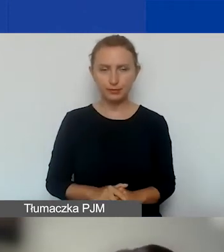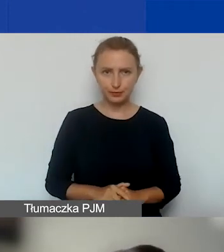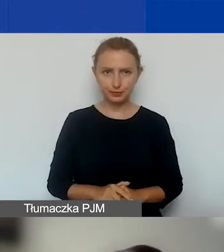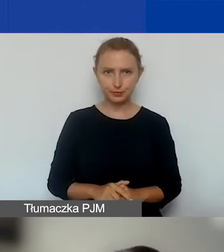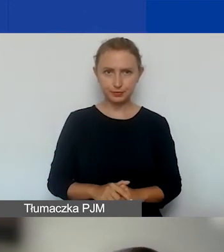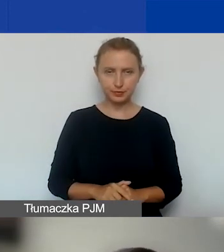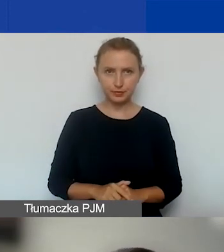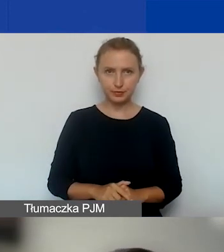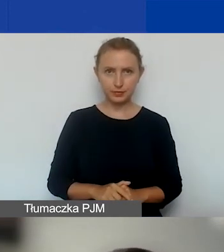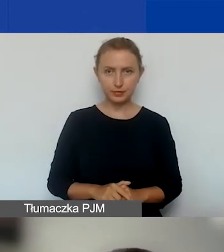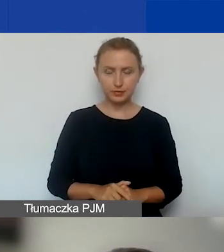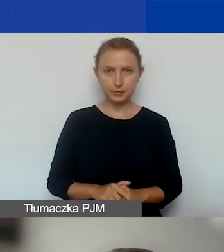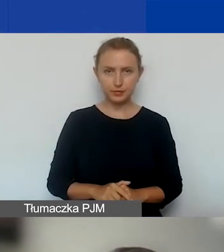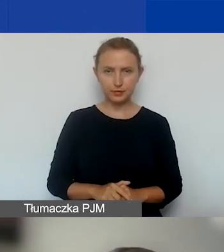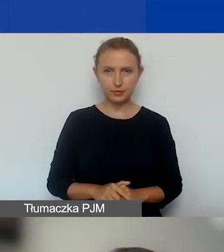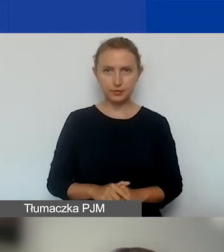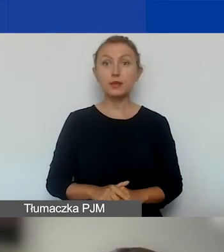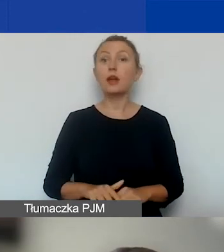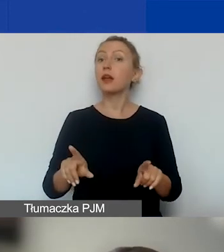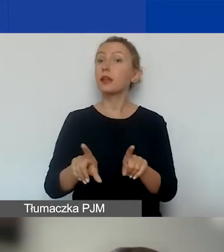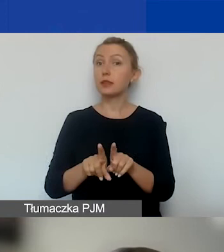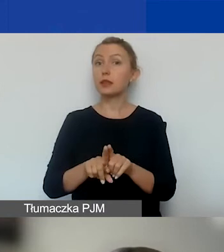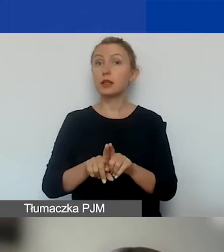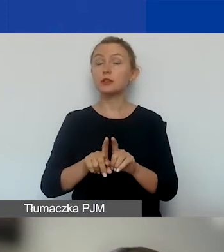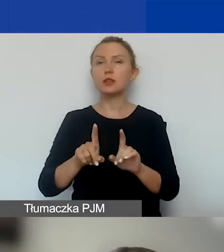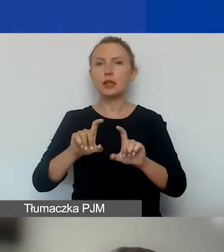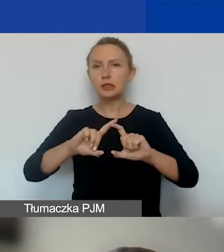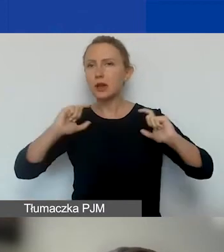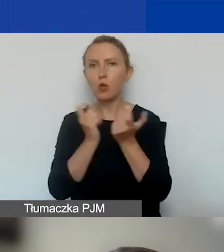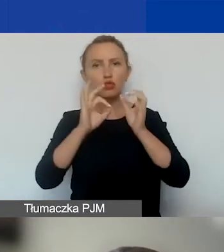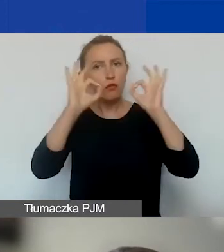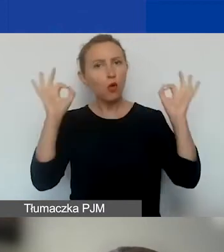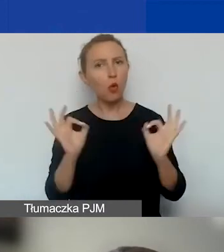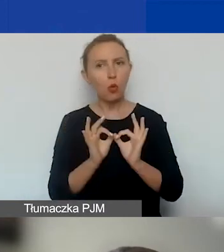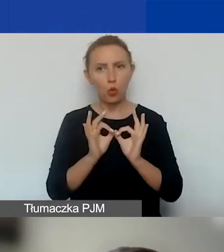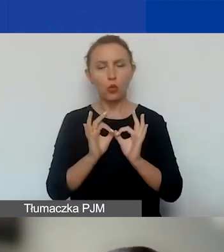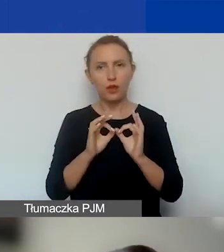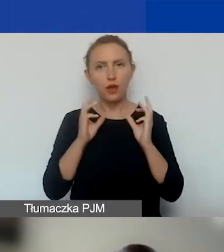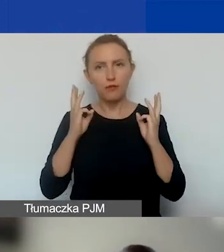Zachowujemy też priorytety horyzontalne we wszystkich obszarach wsparcia.